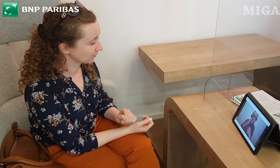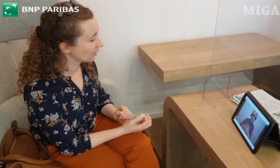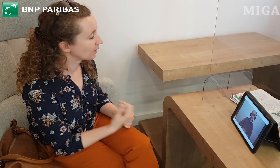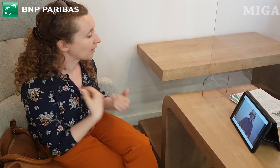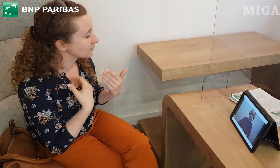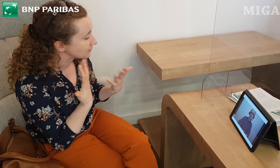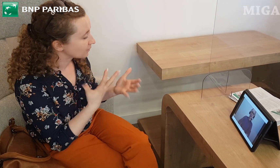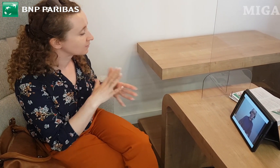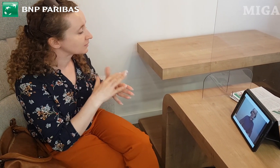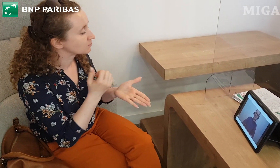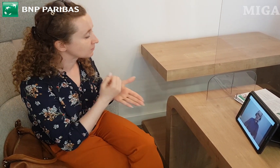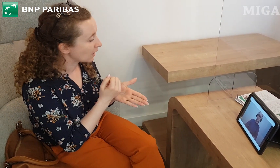(TŁUMACZENIE:) - Dzień dobry.